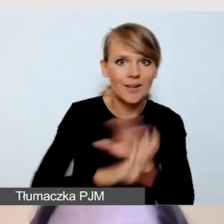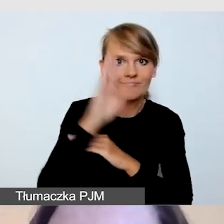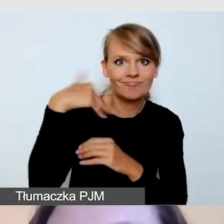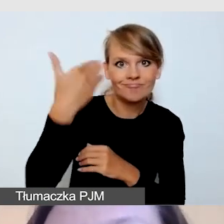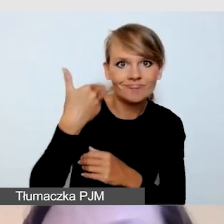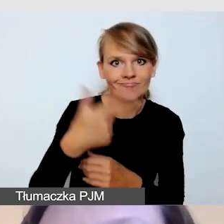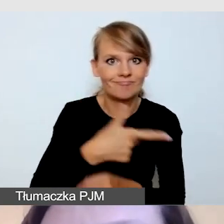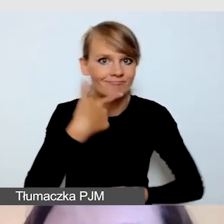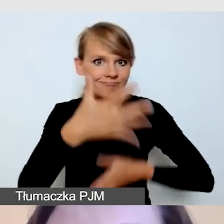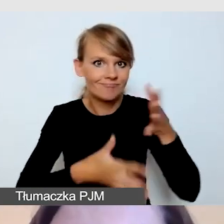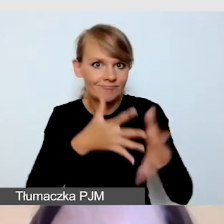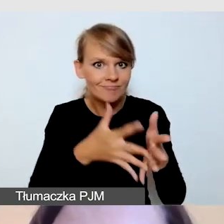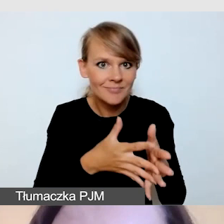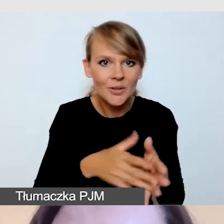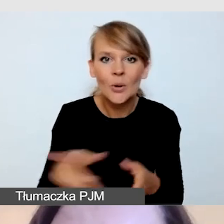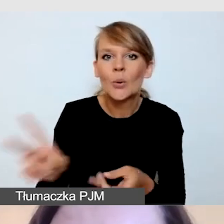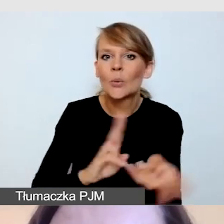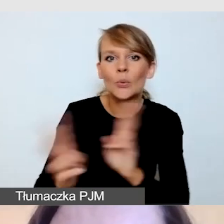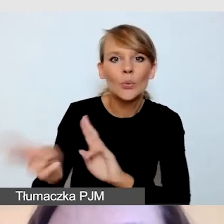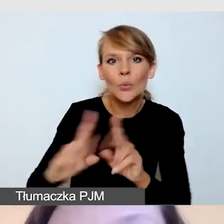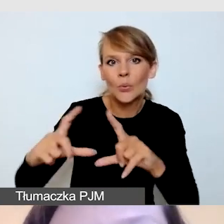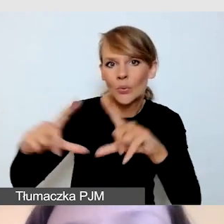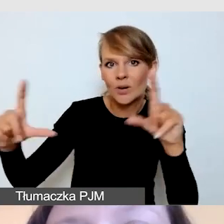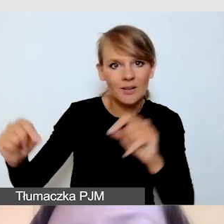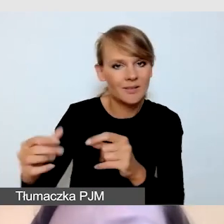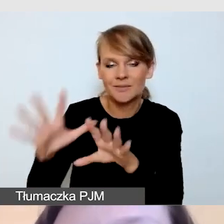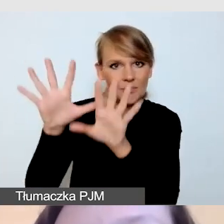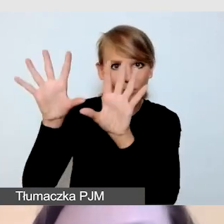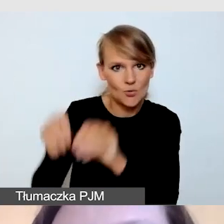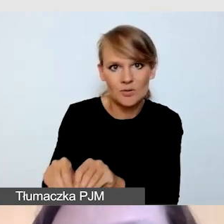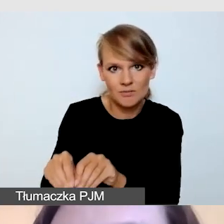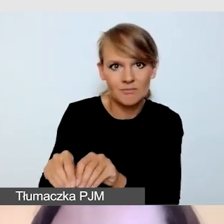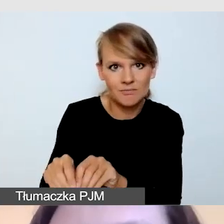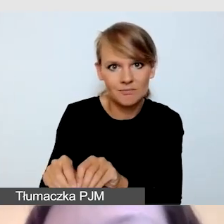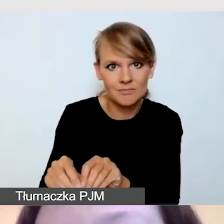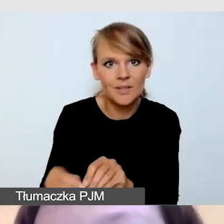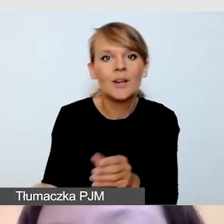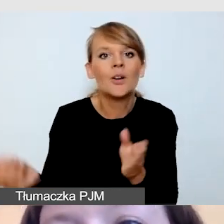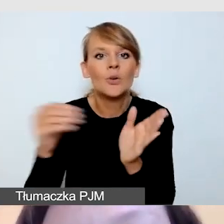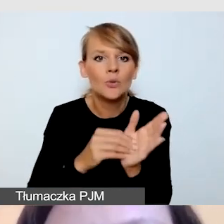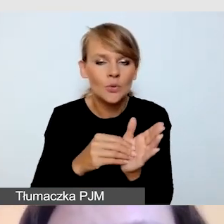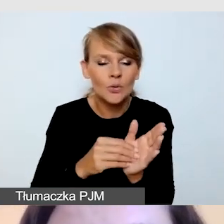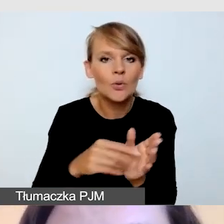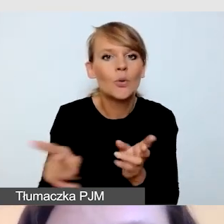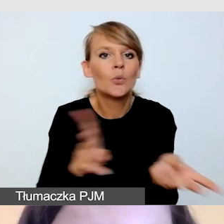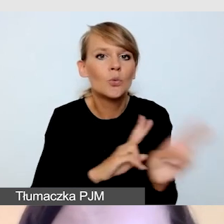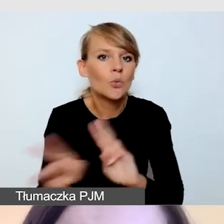zdejmujemy z ekranu tłumacza języka migowego, a dodajemy tłumaczenie na język foniczny.